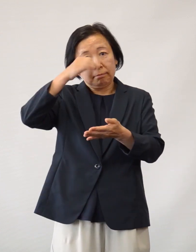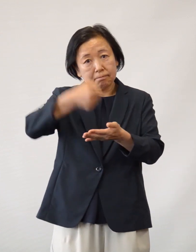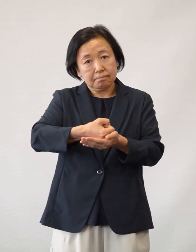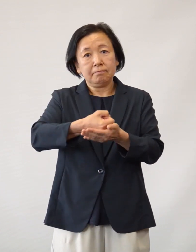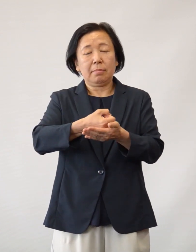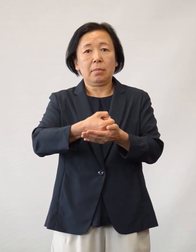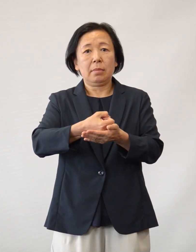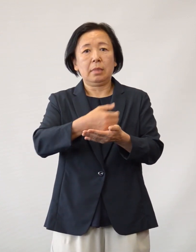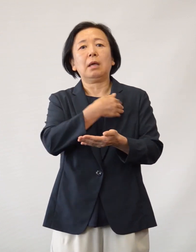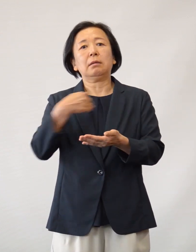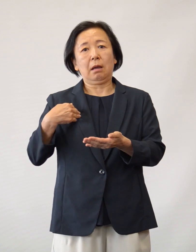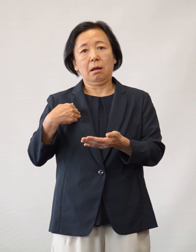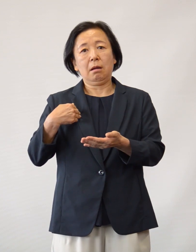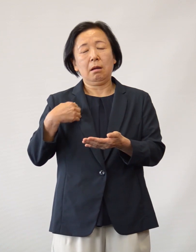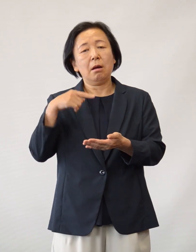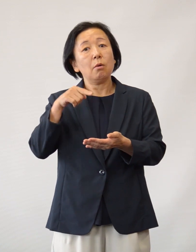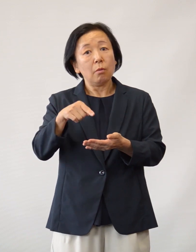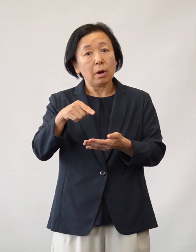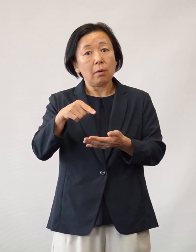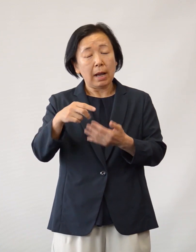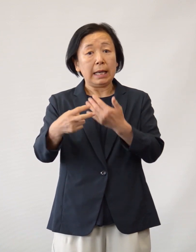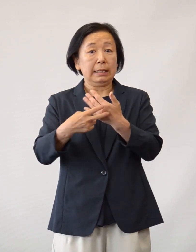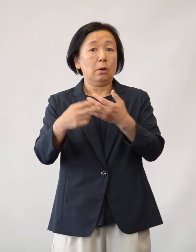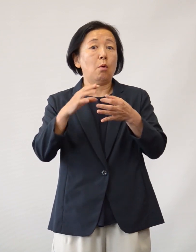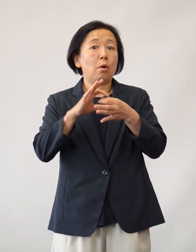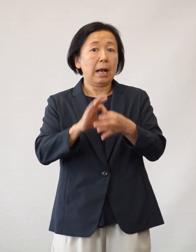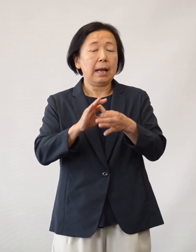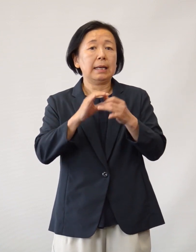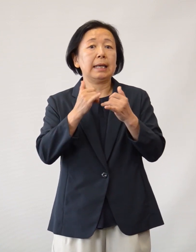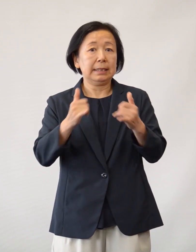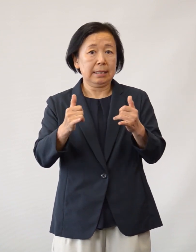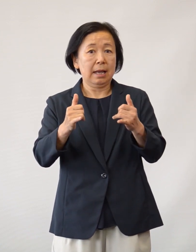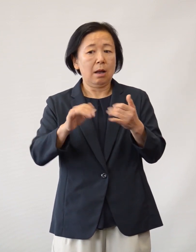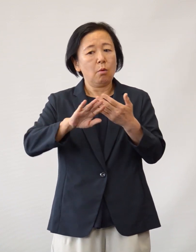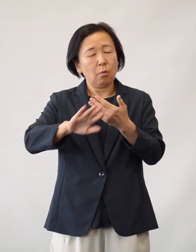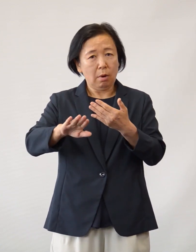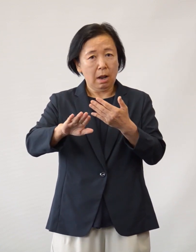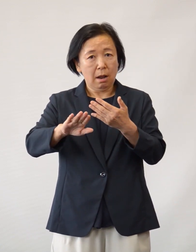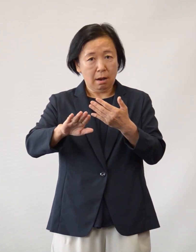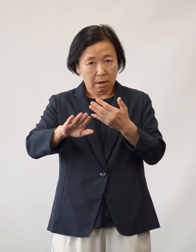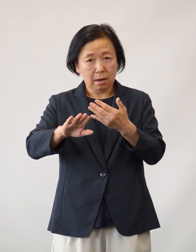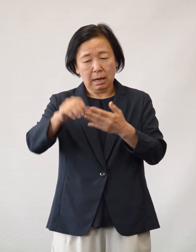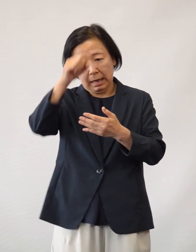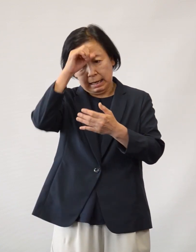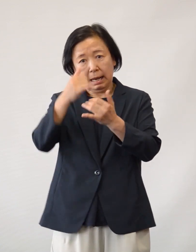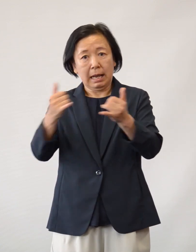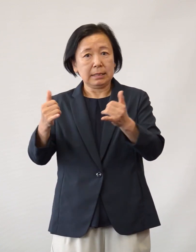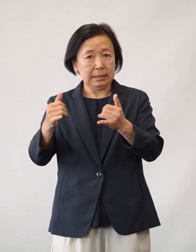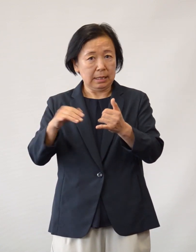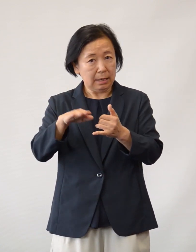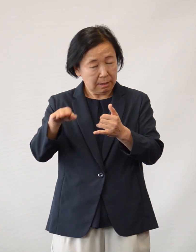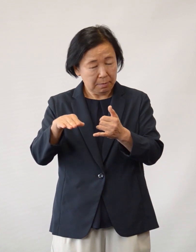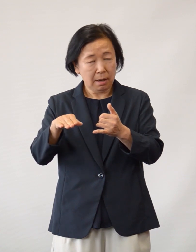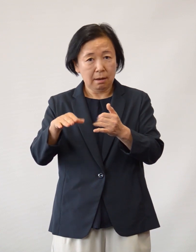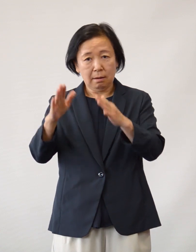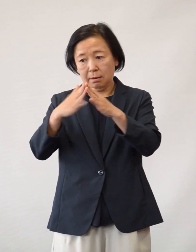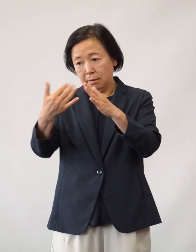これは医療従事者の努力だけではなく 当院の方針にご協力いただいた患者さまや